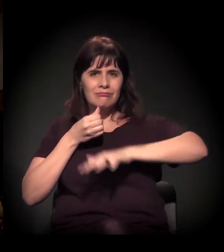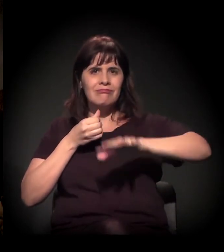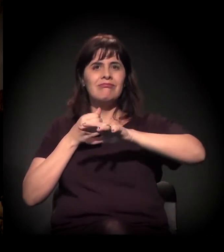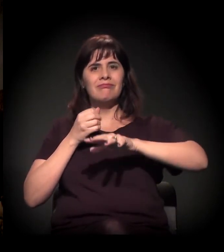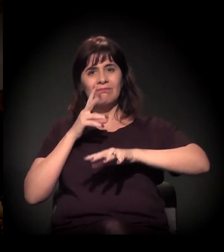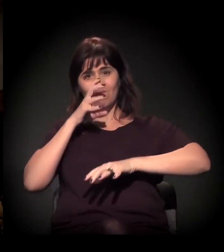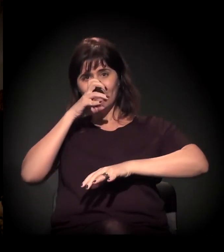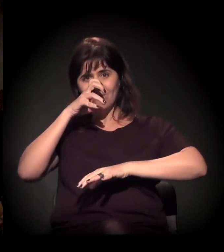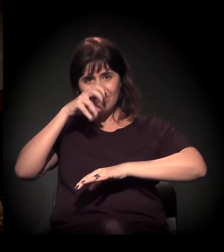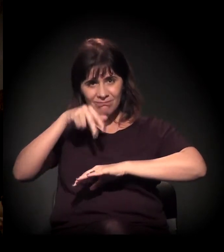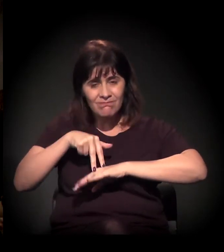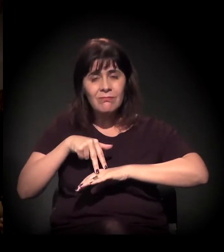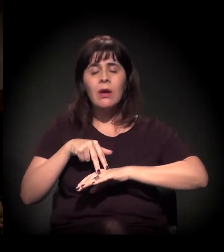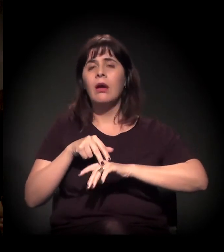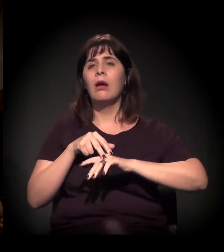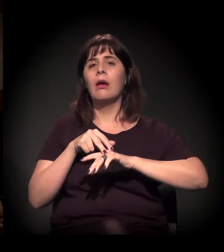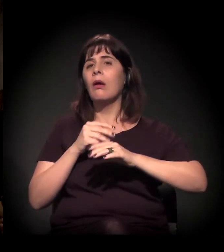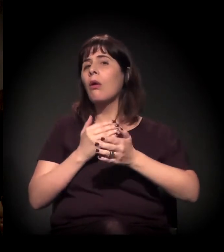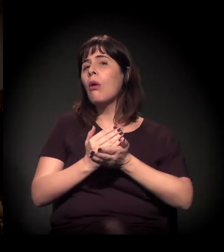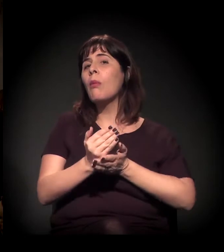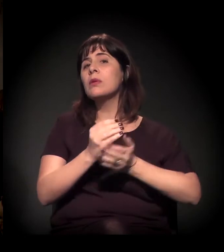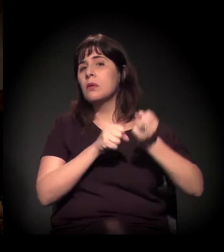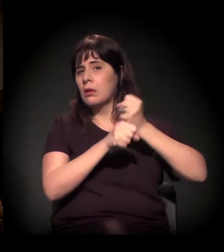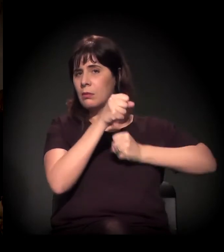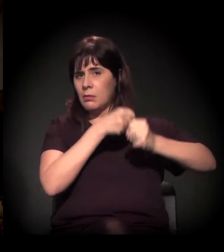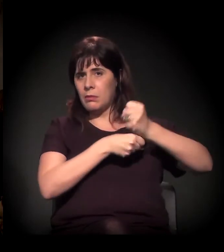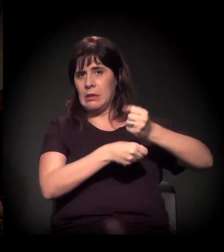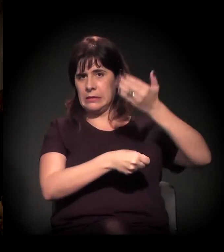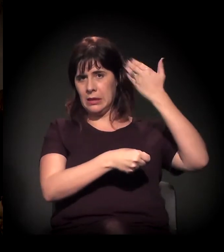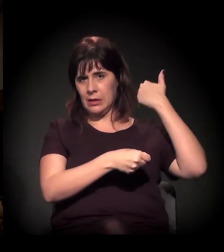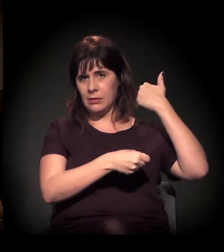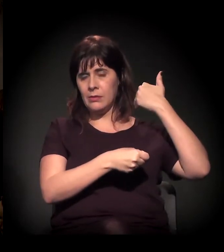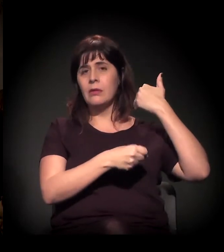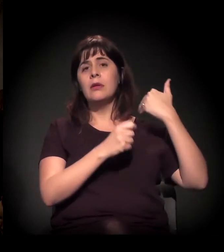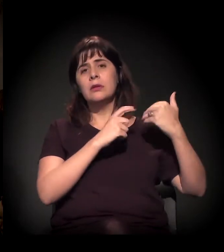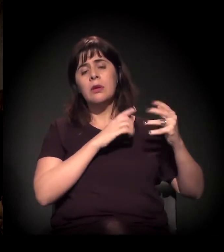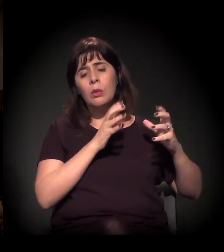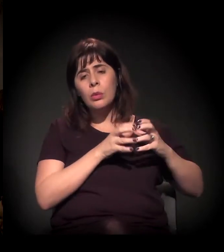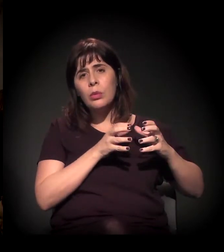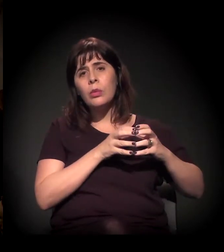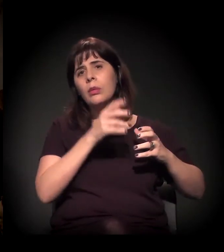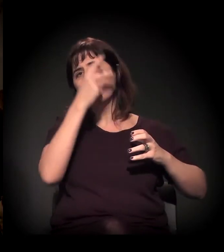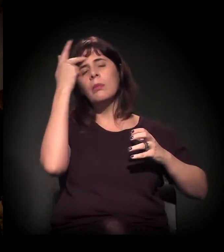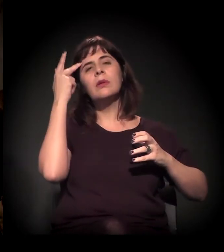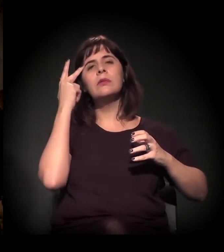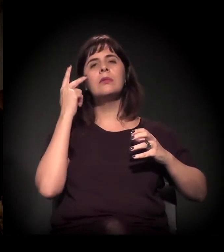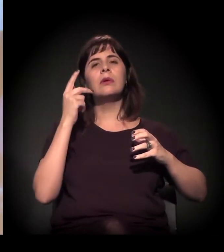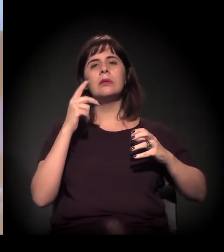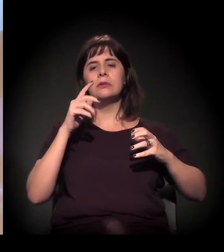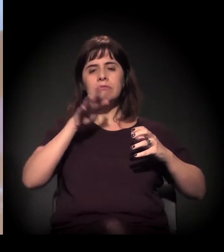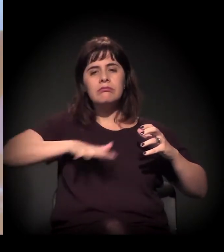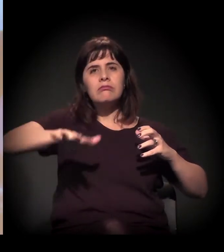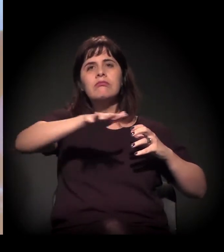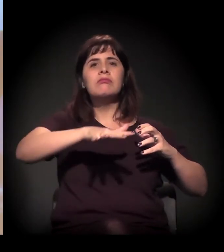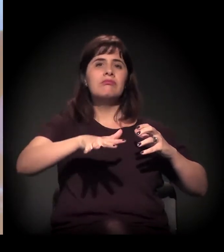ele começa ali... Pessoas que estavam envolvidas no território de várias formas ou que tinham interesse,